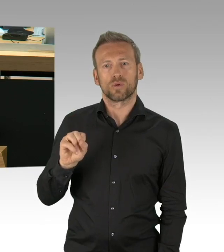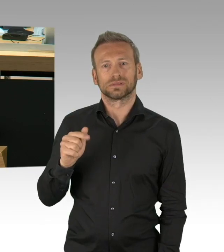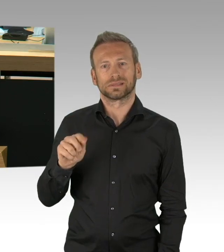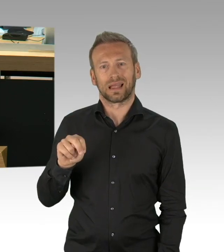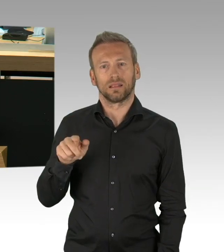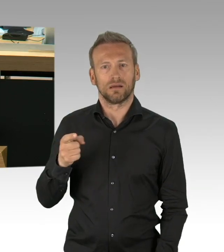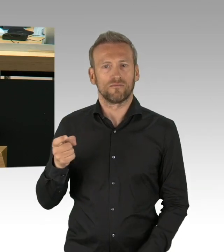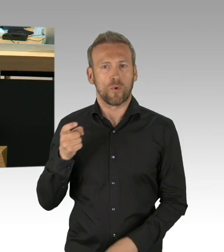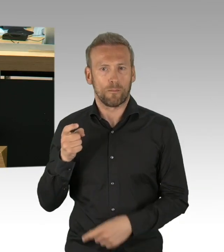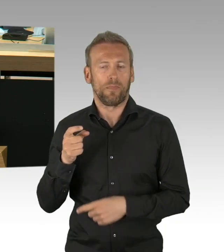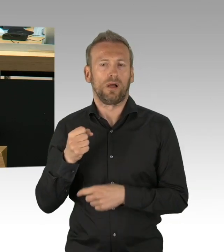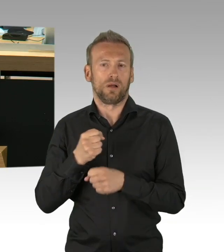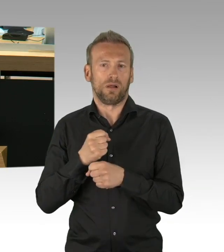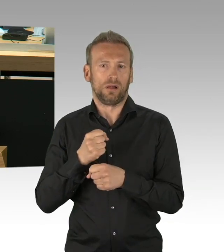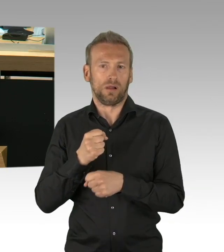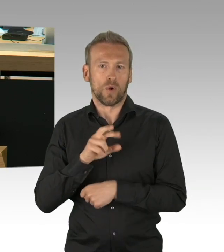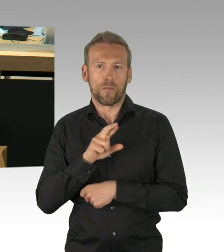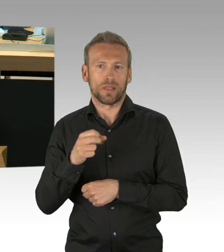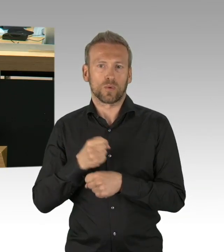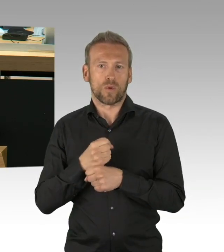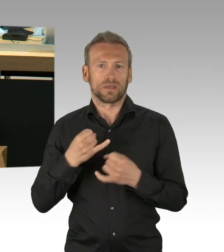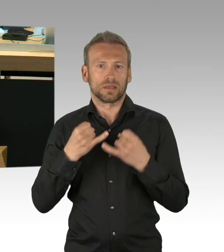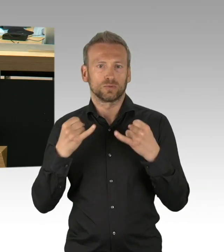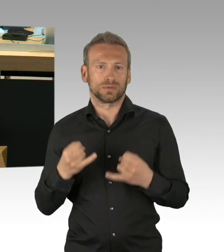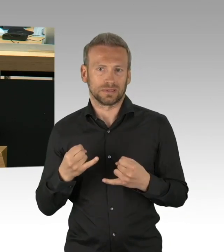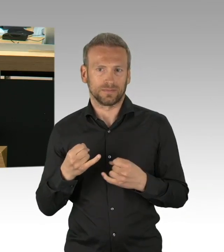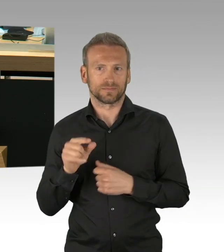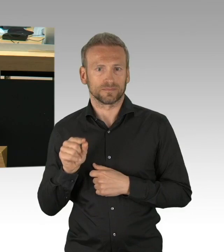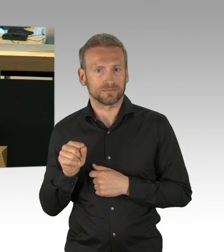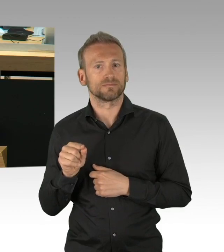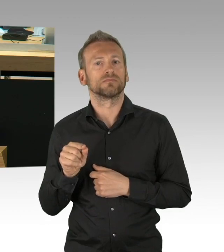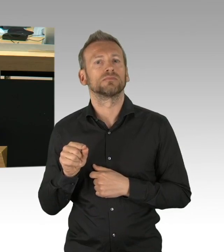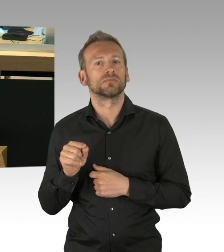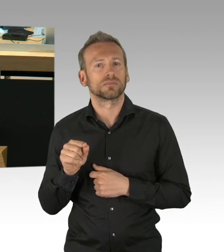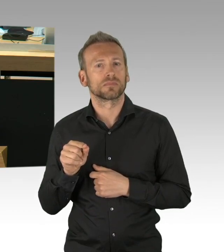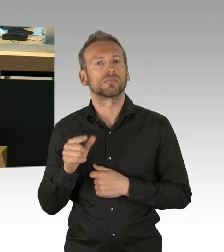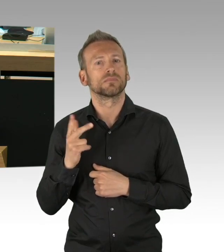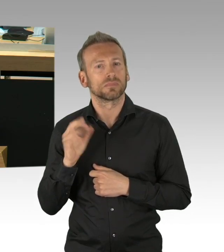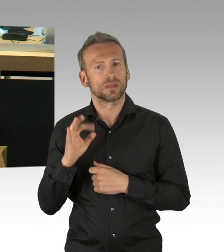Aber eben das ist keine Selbstverständlichkeit, dass wir dieses Vertrauen an die Exekutive